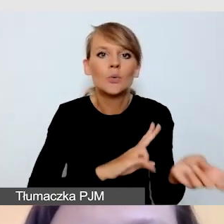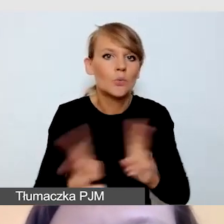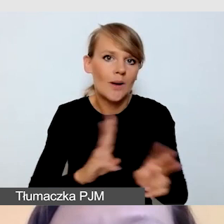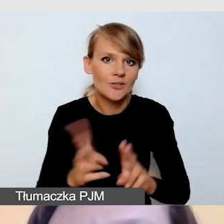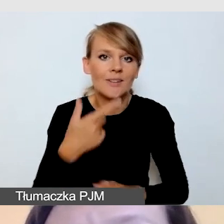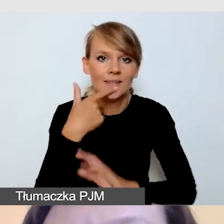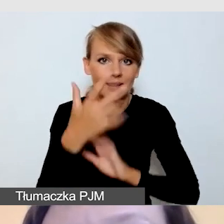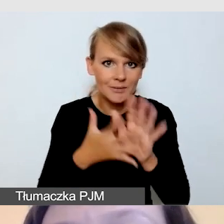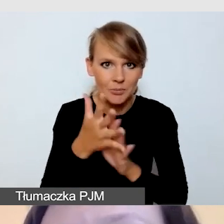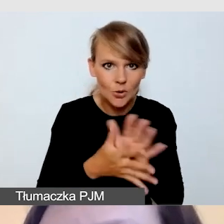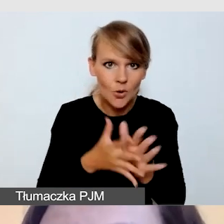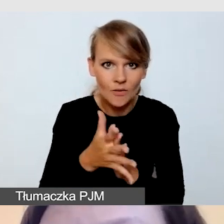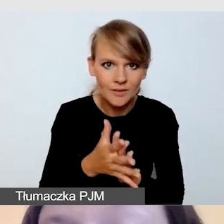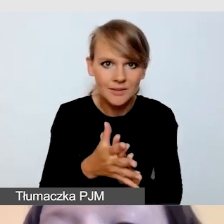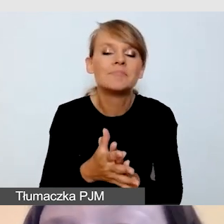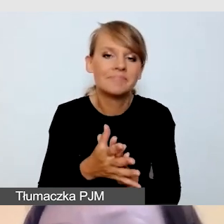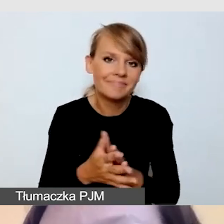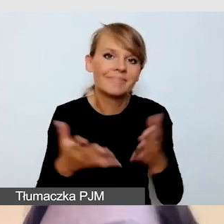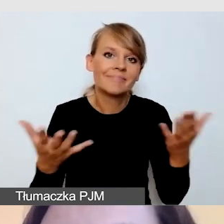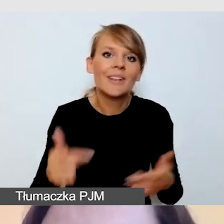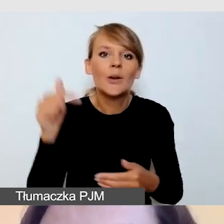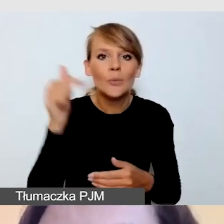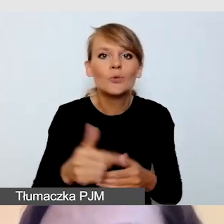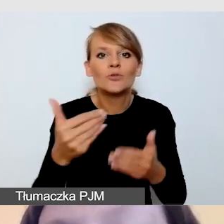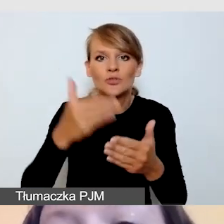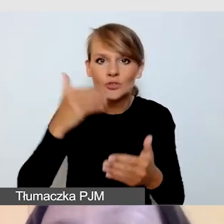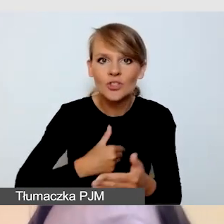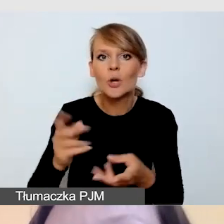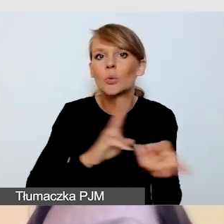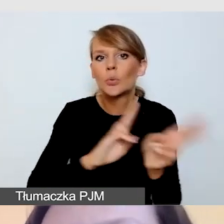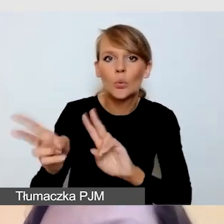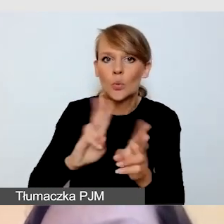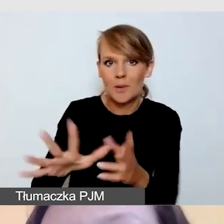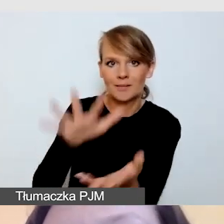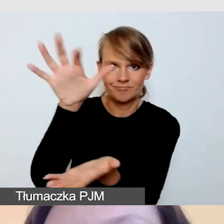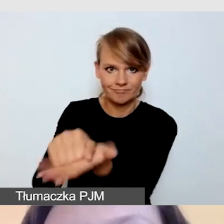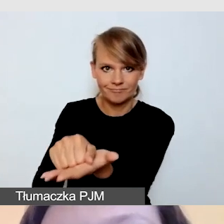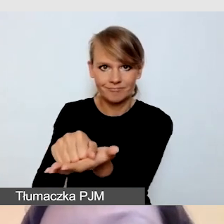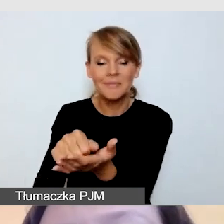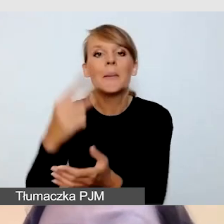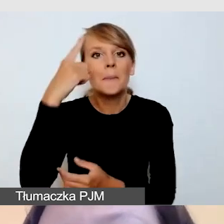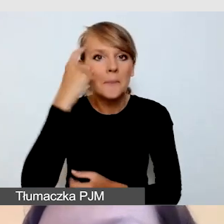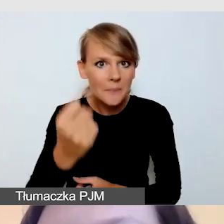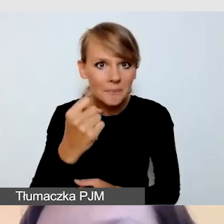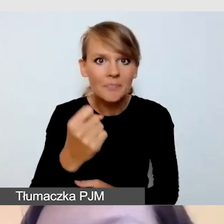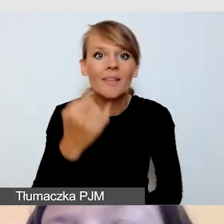Przede wszystkim musimy wcześniej zarezerwować tłumaczy. Pamiętajmy o tym, że jeśli zrobimy to w ostatniej chwili,